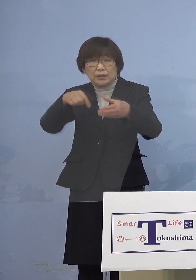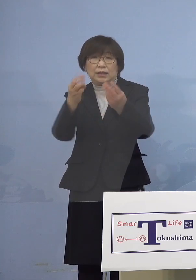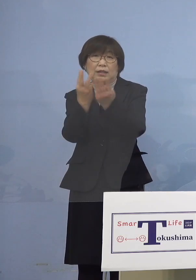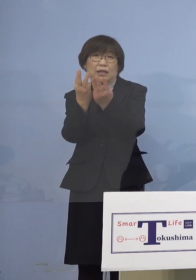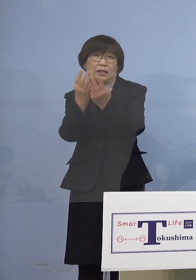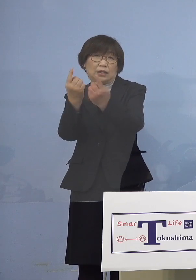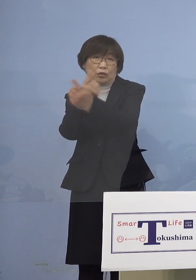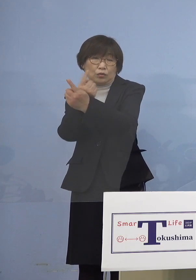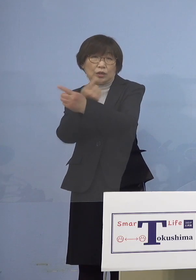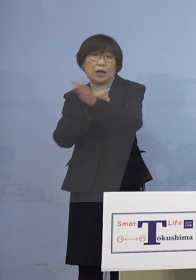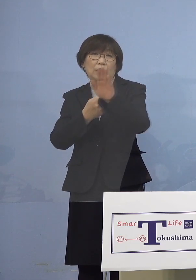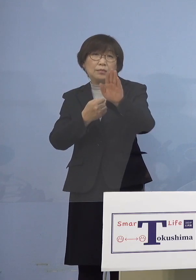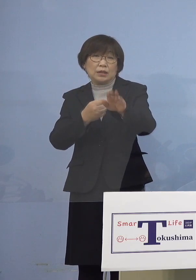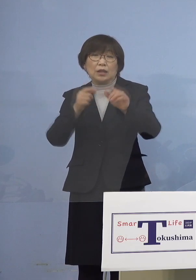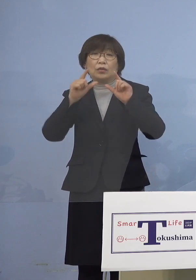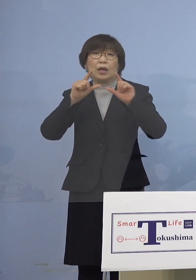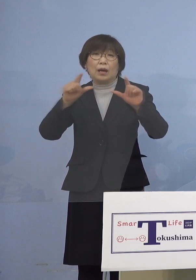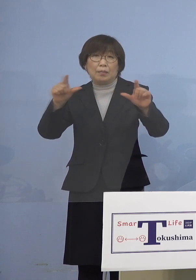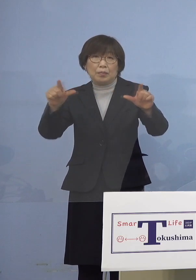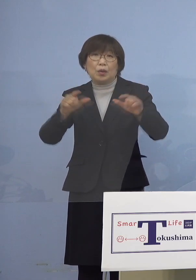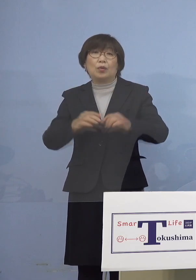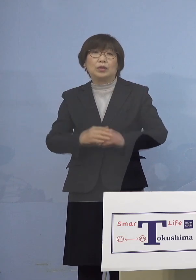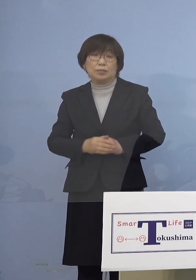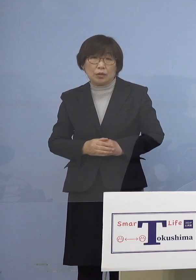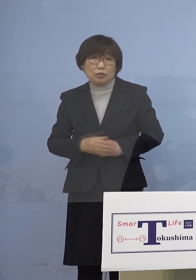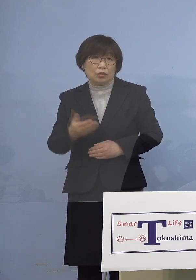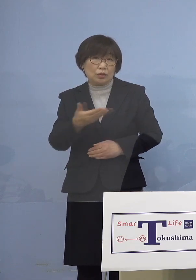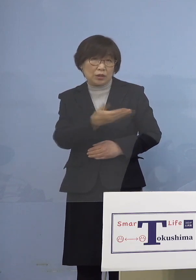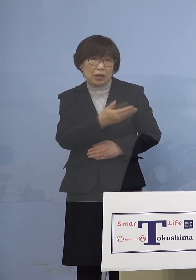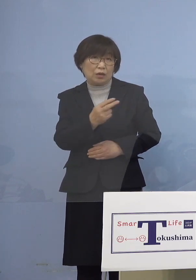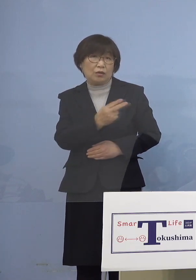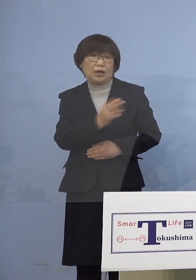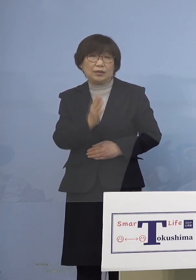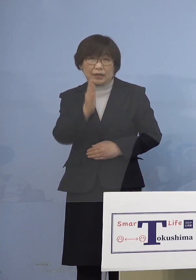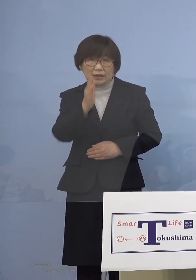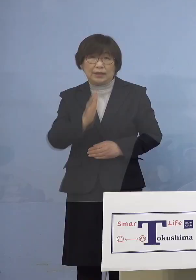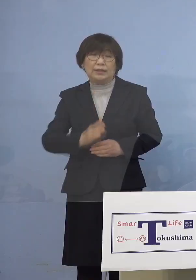発表をさせていただきます こちらをご覧いただきたいと思います